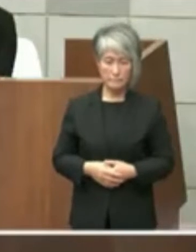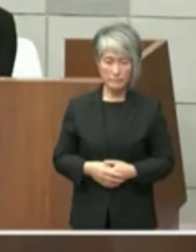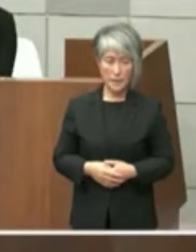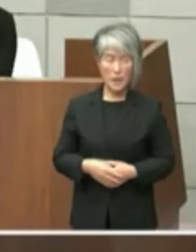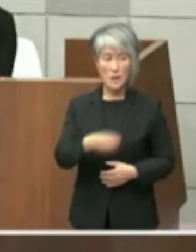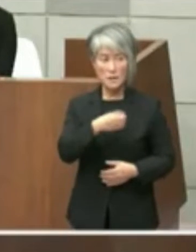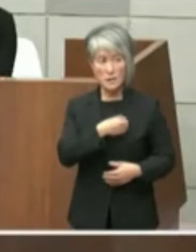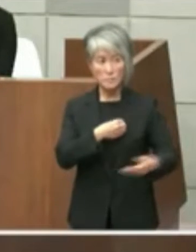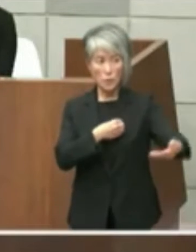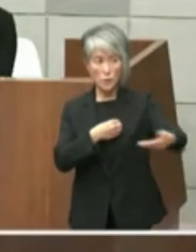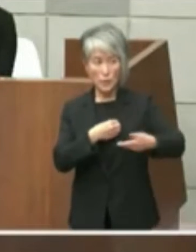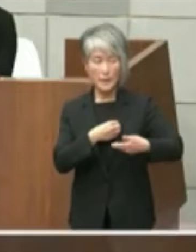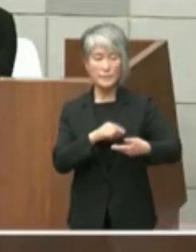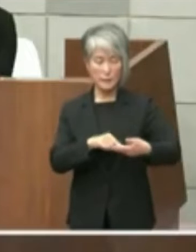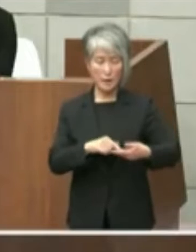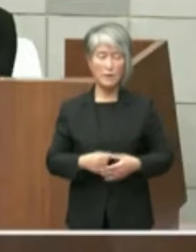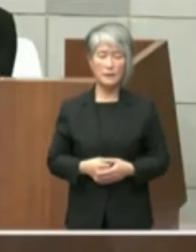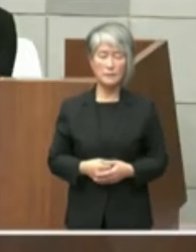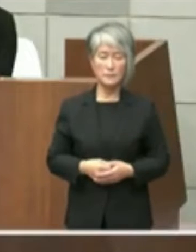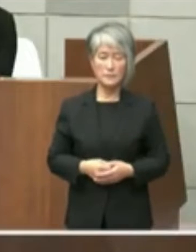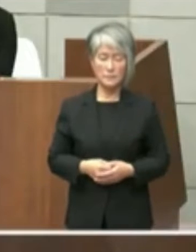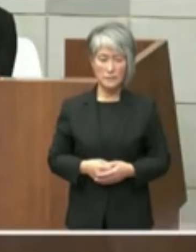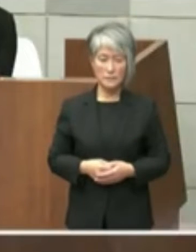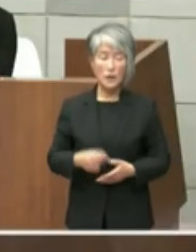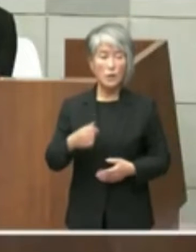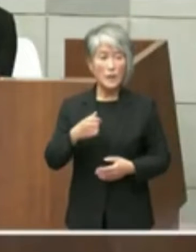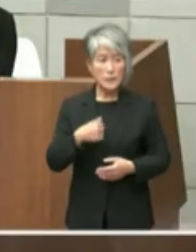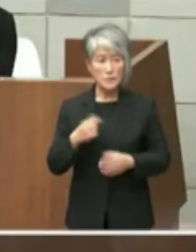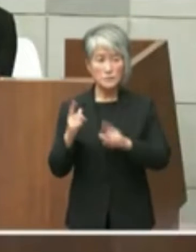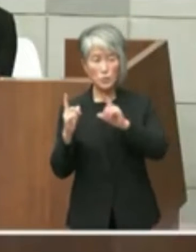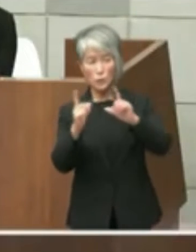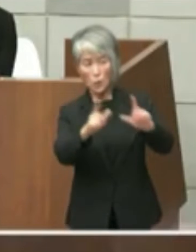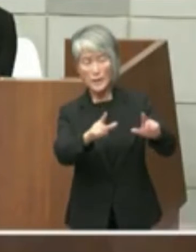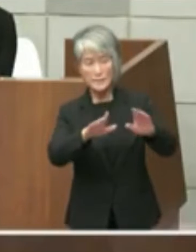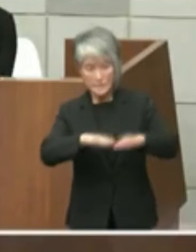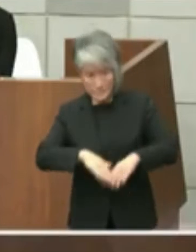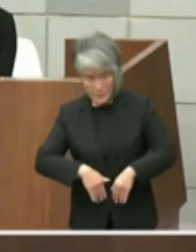ご紹介いただきましたがどうすでにはた しまう事で申し上げてますようにこの可能